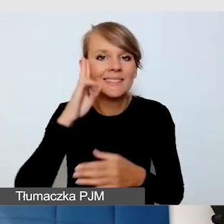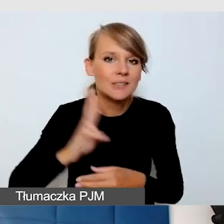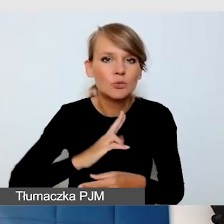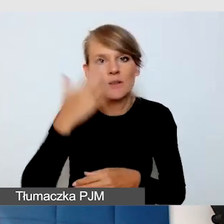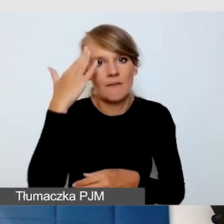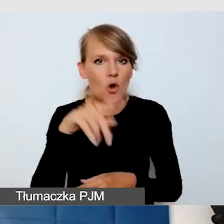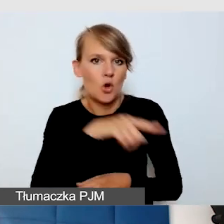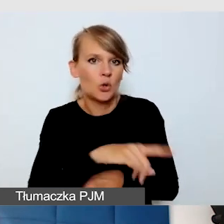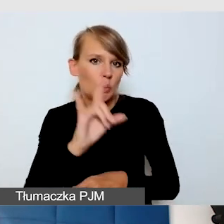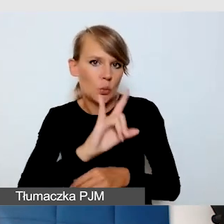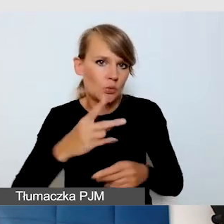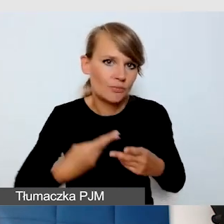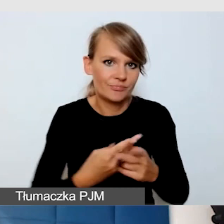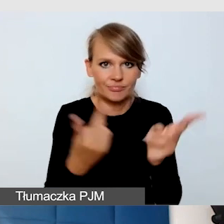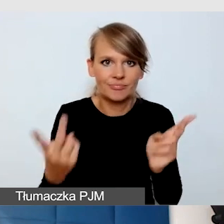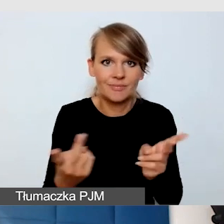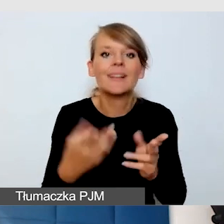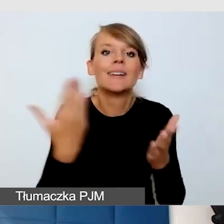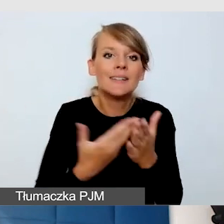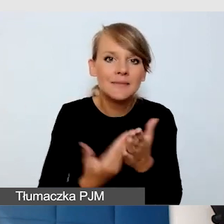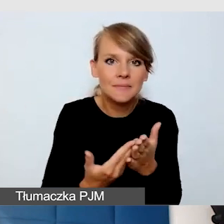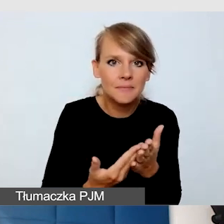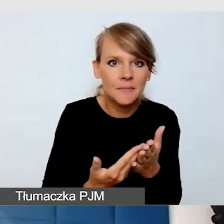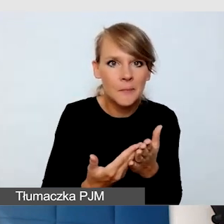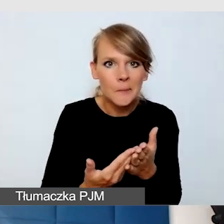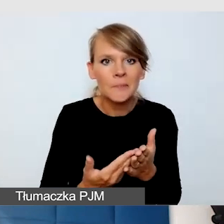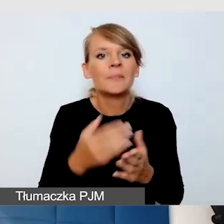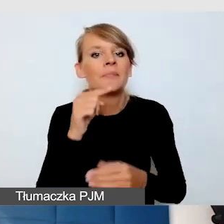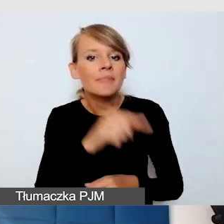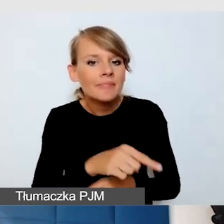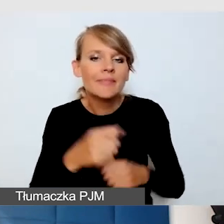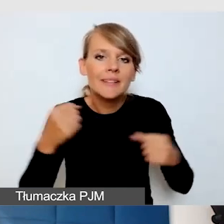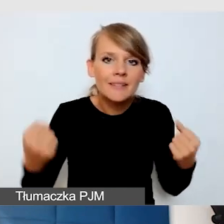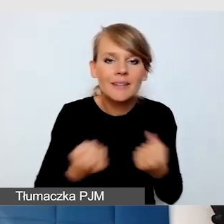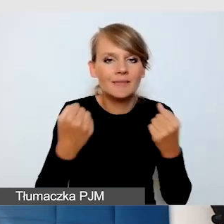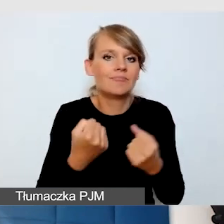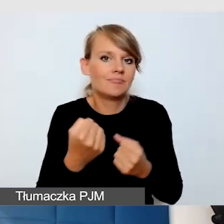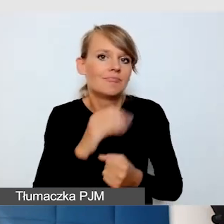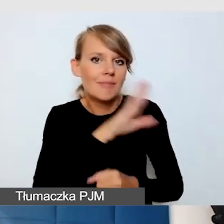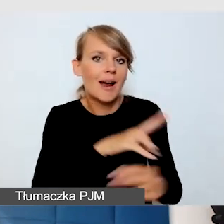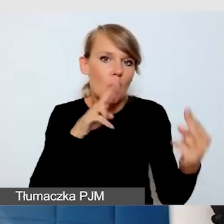bo tam najbardziej dbają o to, żeby mieć kontakt z odbiorcą.